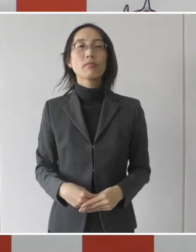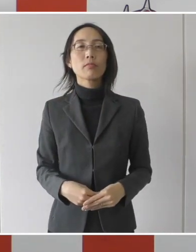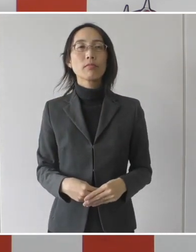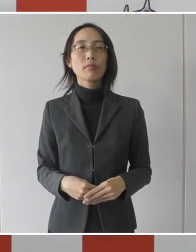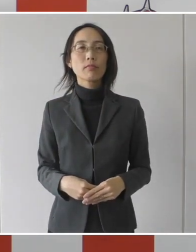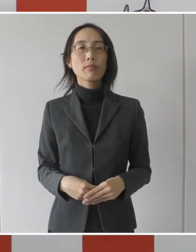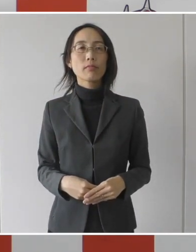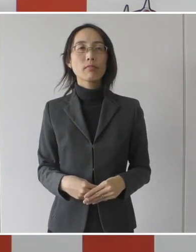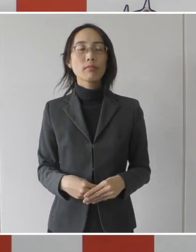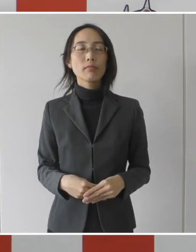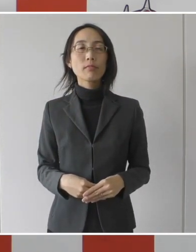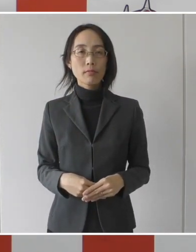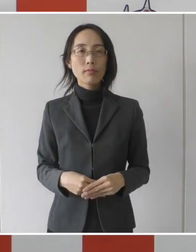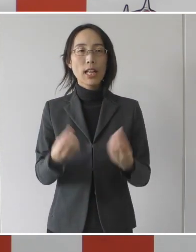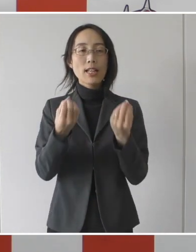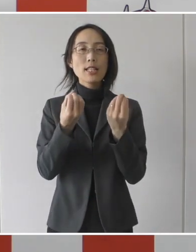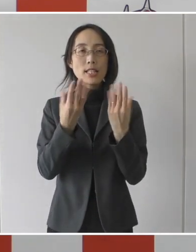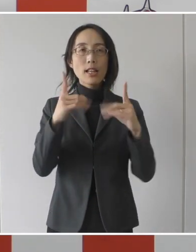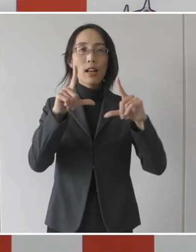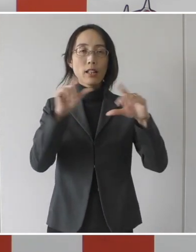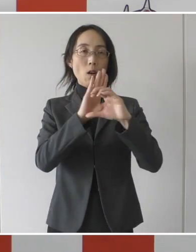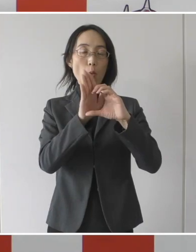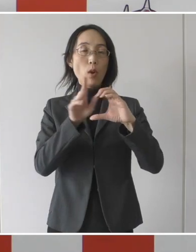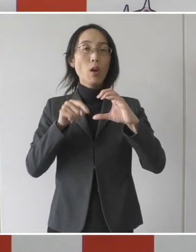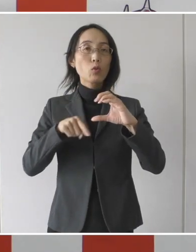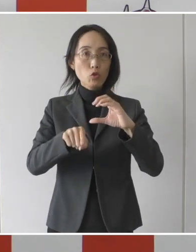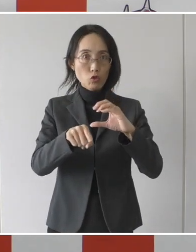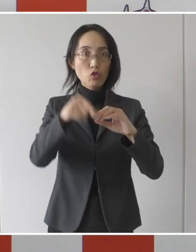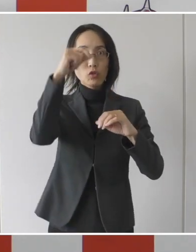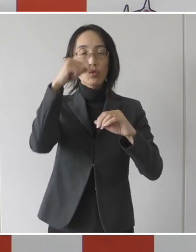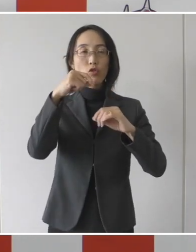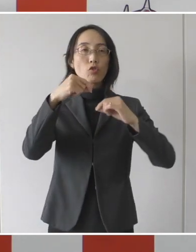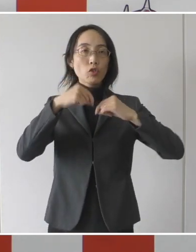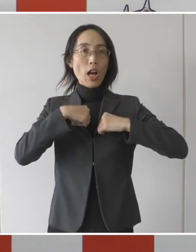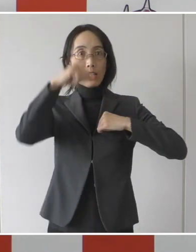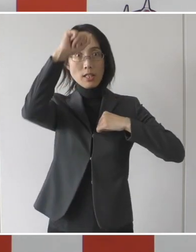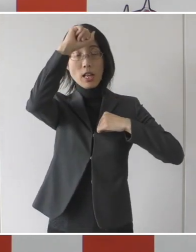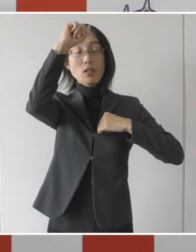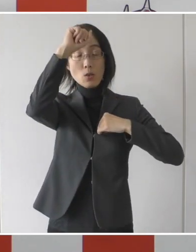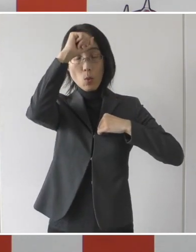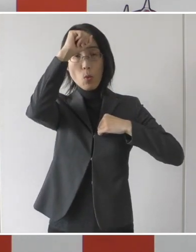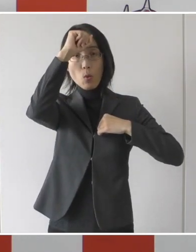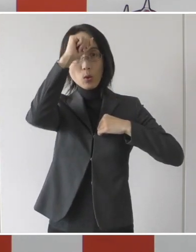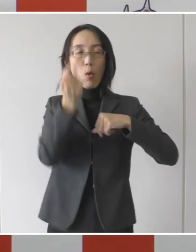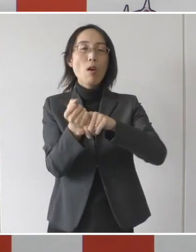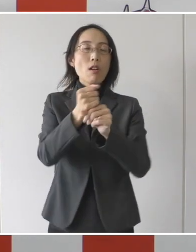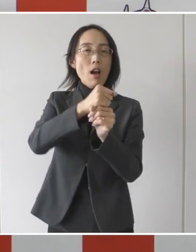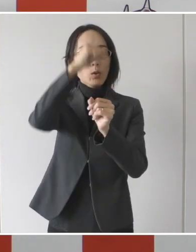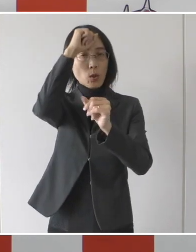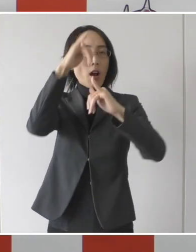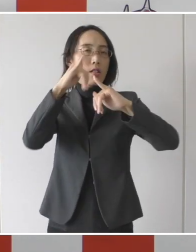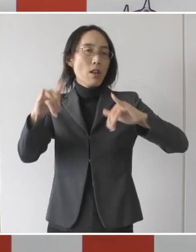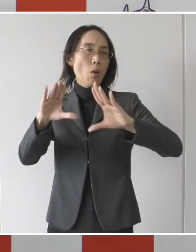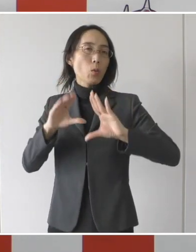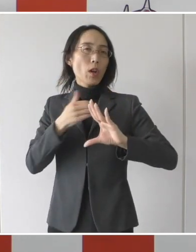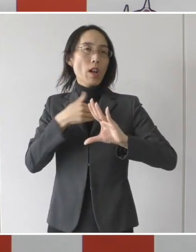新型コロナウイルス感染症の回復患者を受け入れる医療機関に協力金を